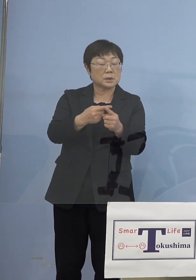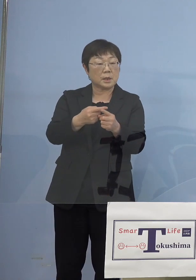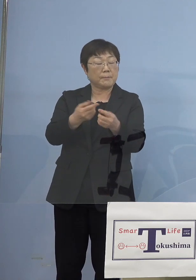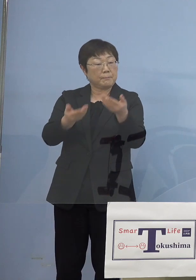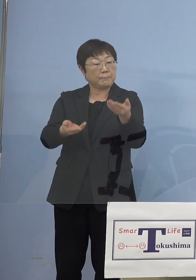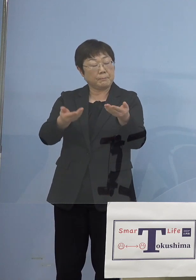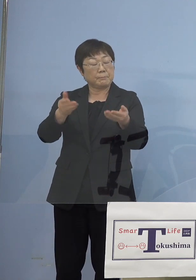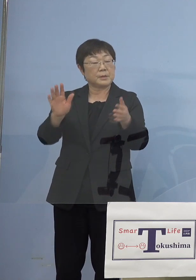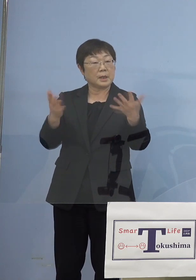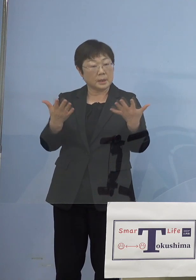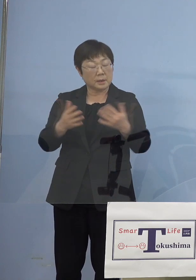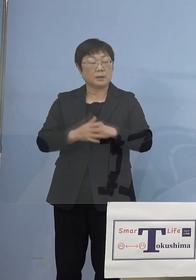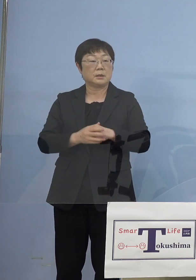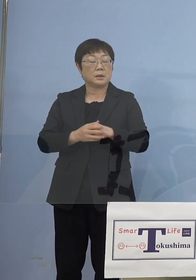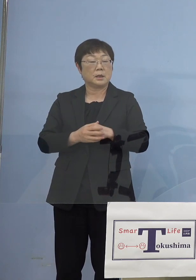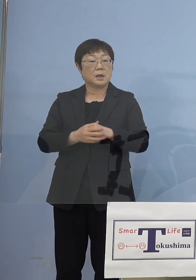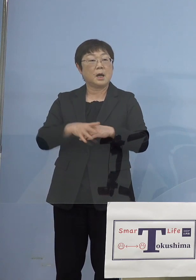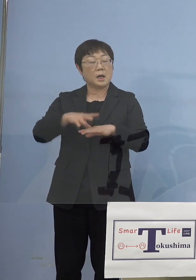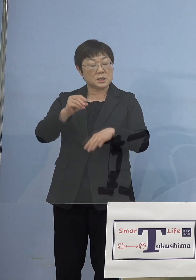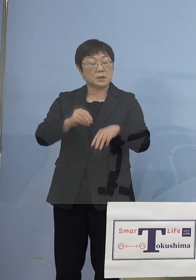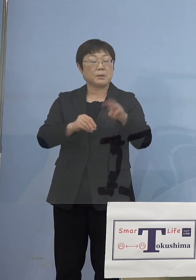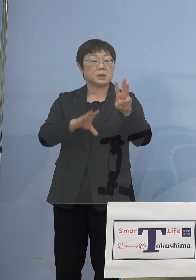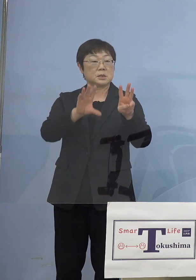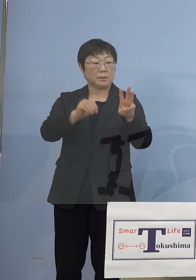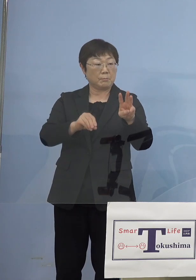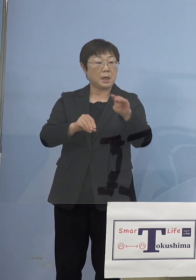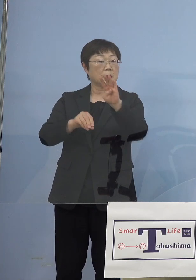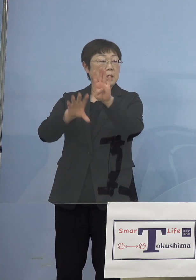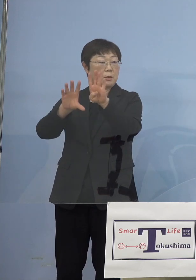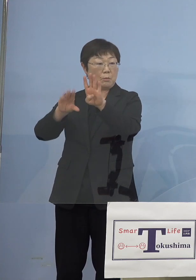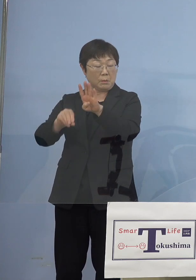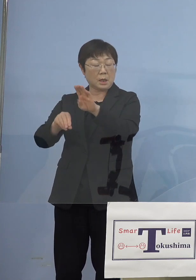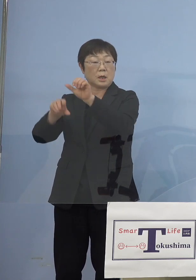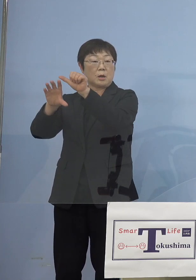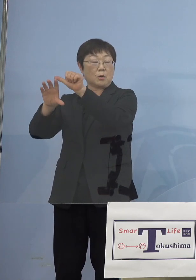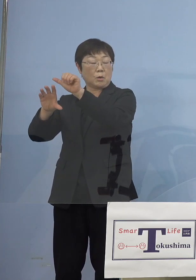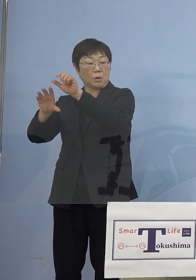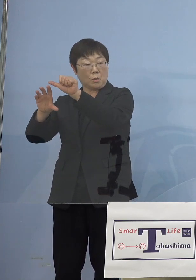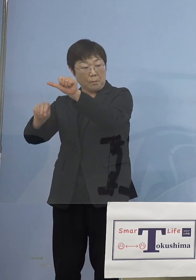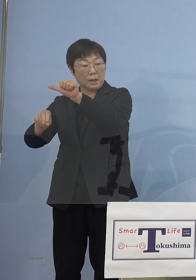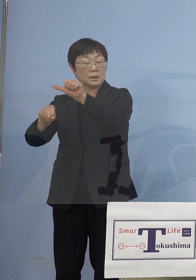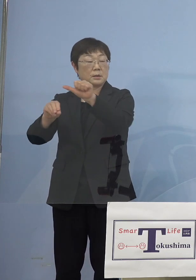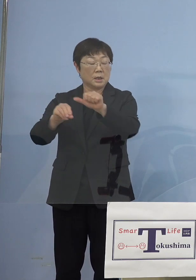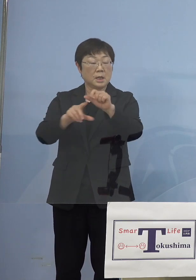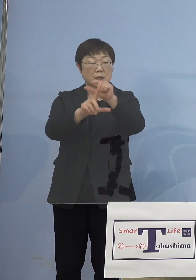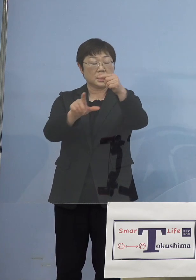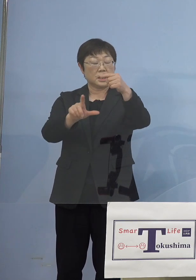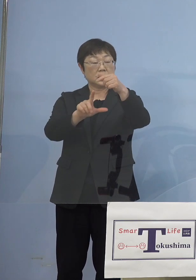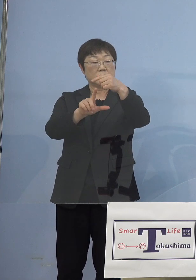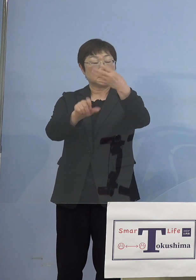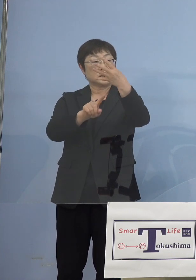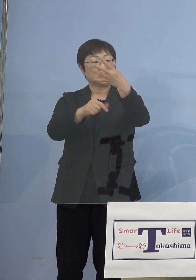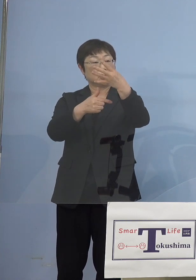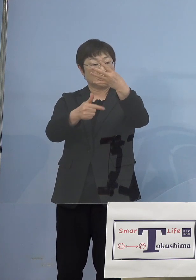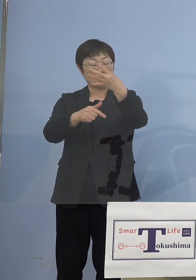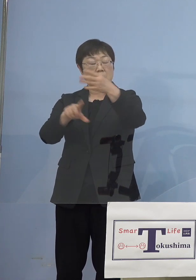最初の3万（円）、4万（円）、5万（円）というベース これ4月16日から5月5日までかけた時の制度